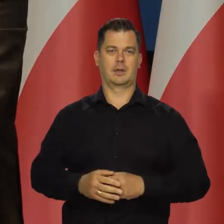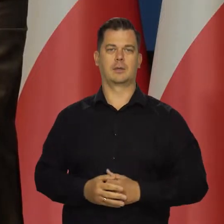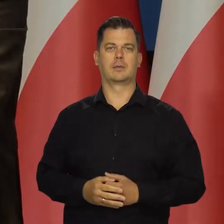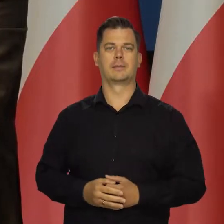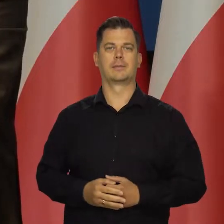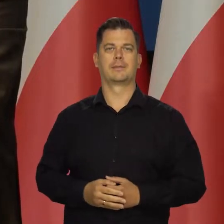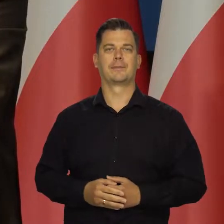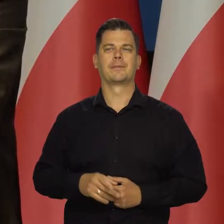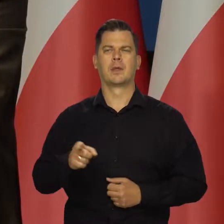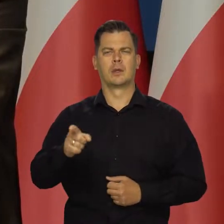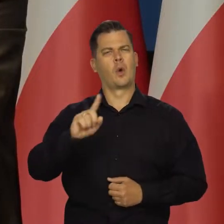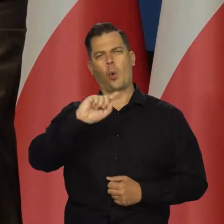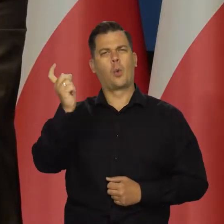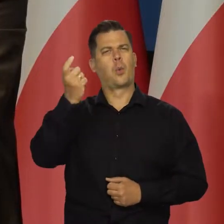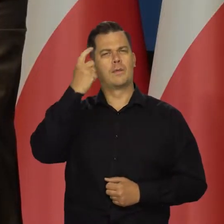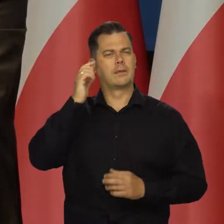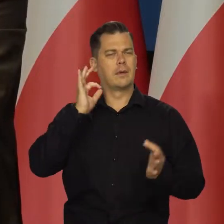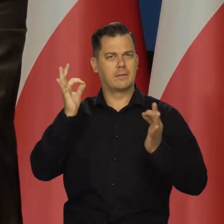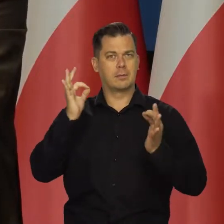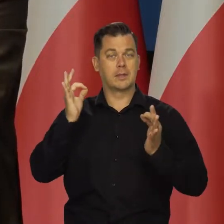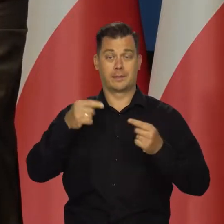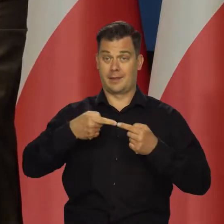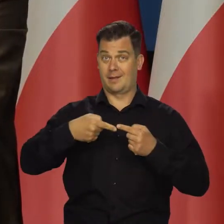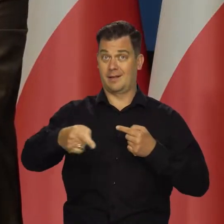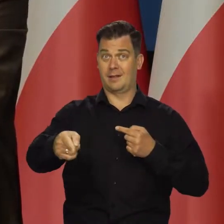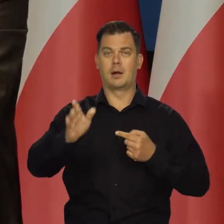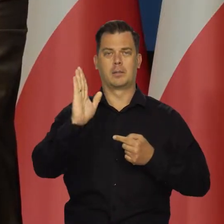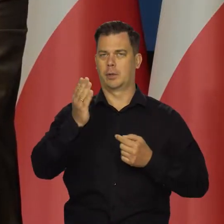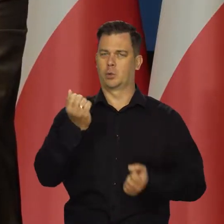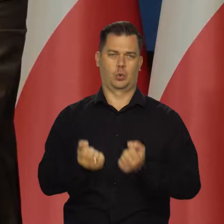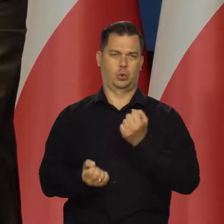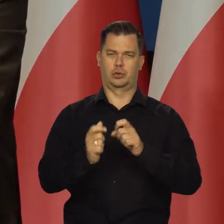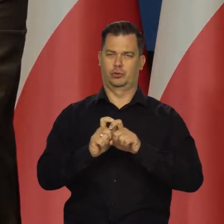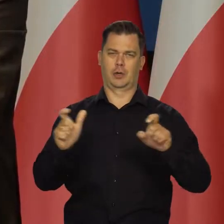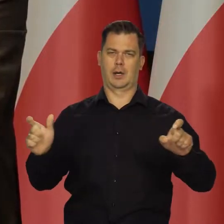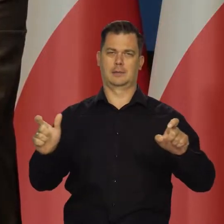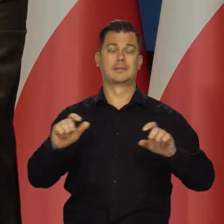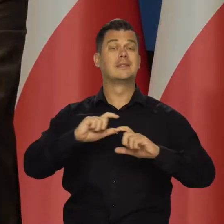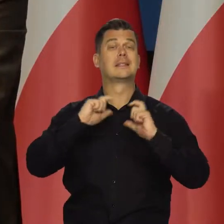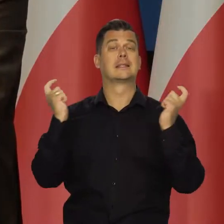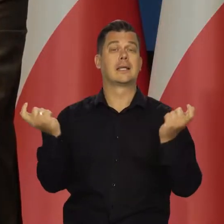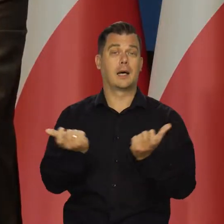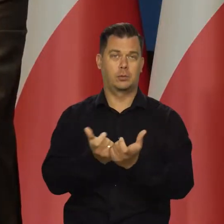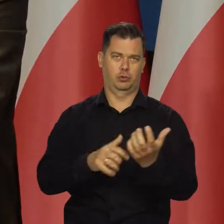Wracam do tego głównego przekazu. Czekają nas trudniejsze czasy, całą gospodarkę światową. Jak mówię o nas,